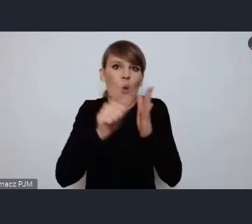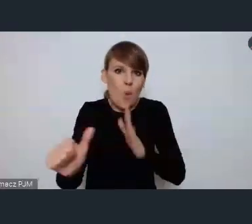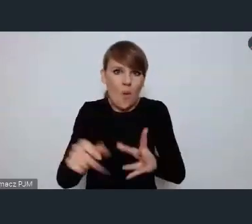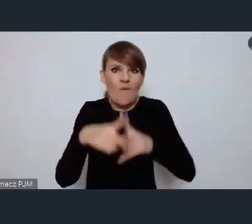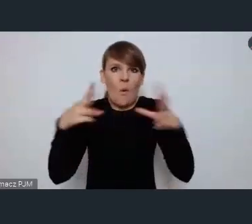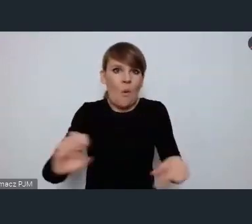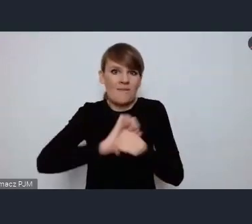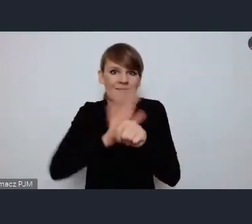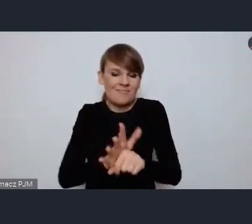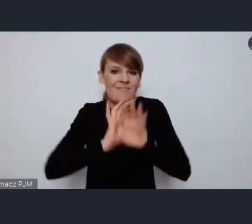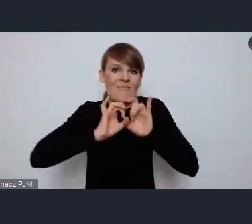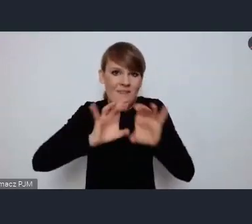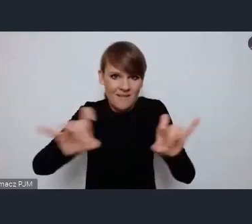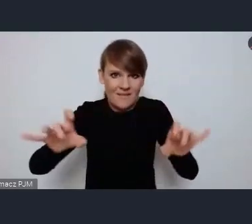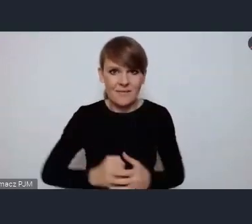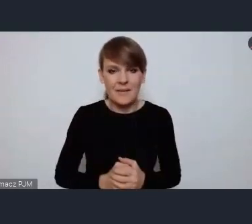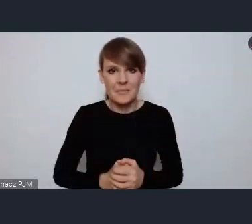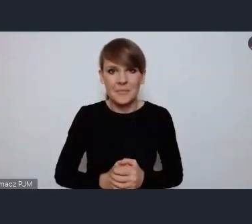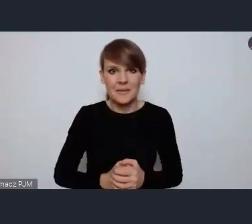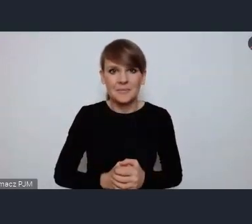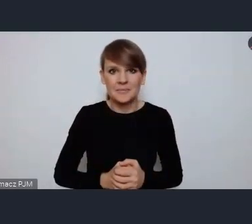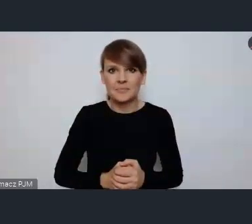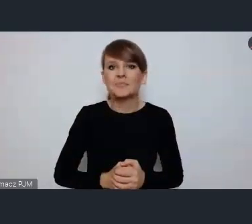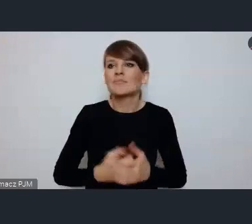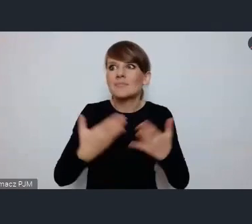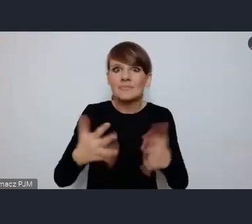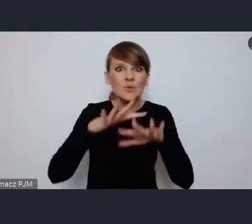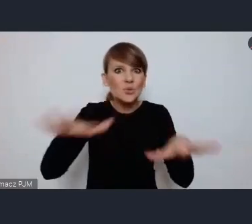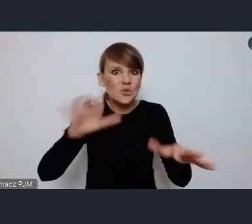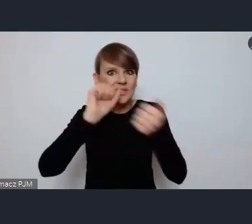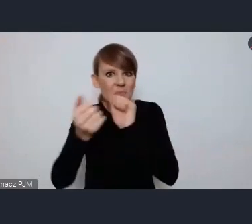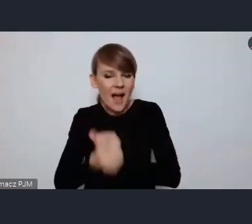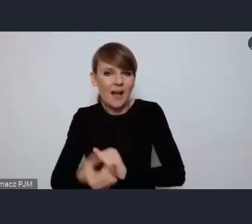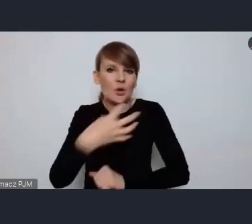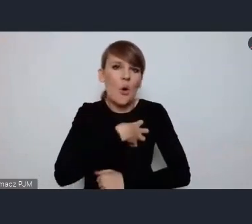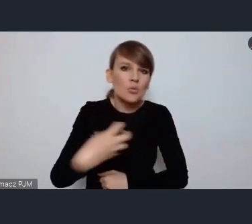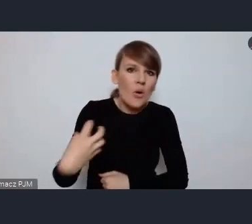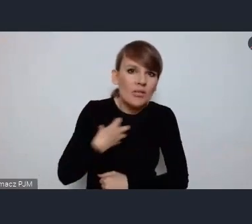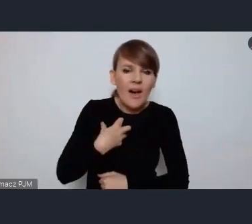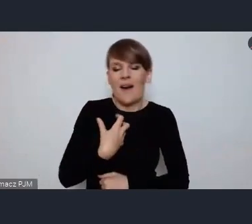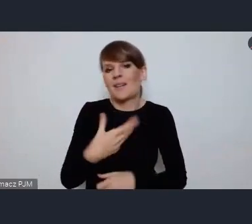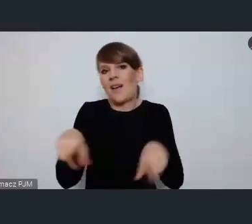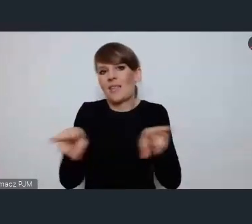i tych gwałtownie zachodzących zmian i gospodarczych i społecznych.